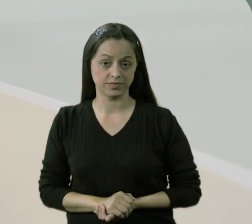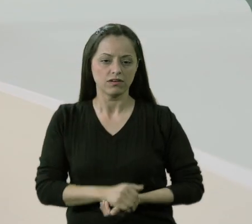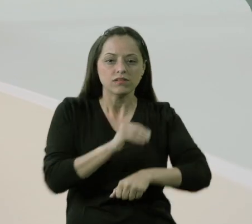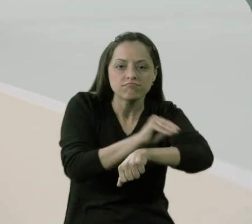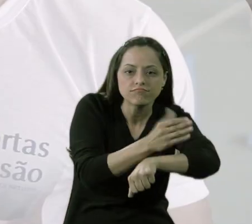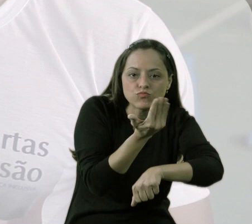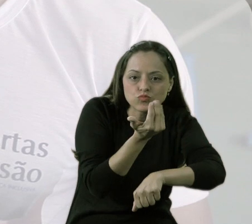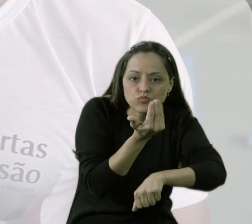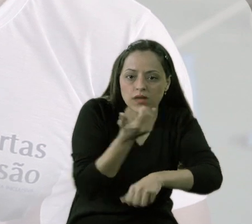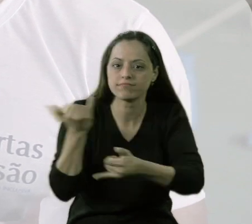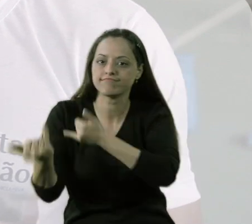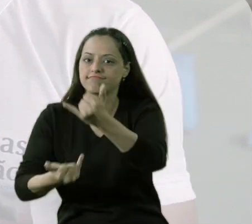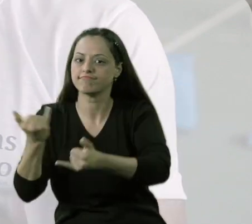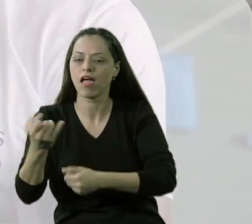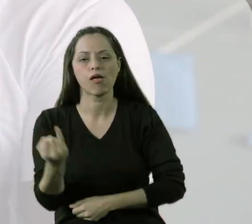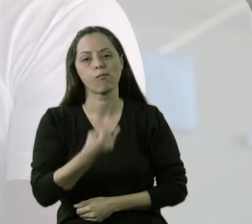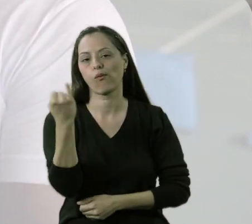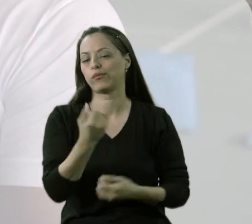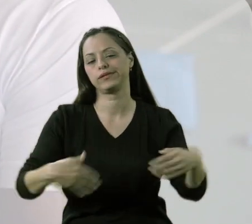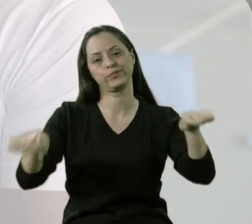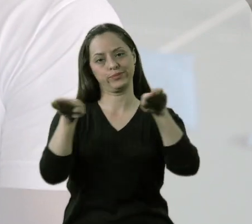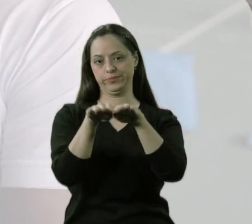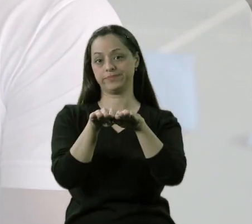O se alimentar para a criança é tão importante quanto o brincar.